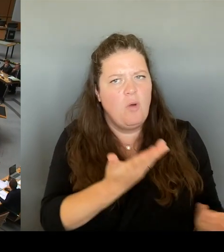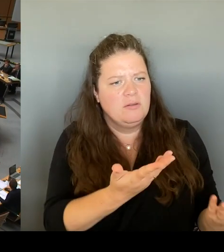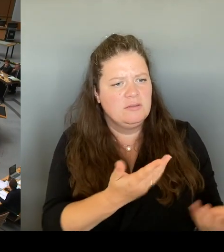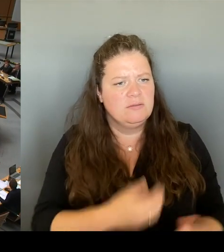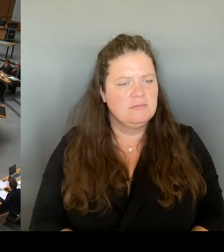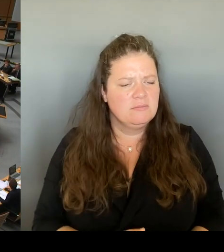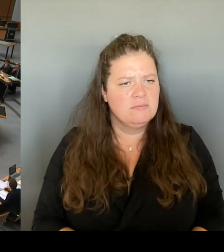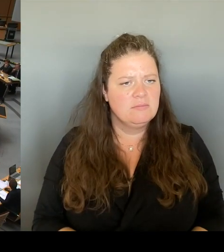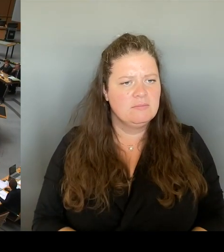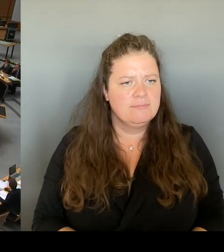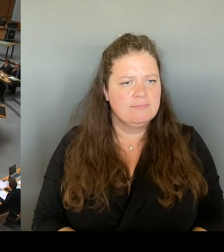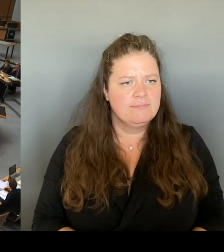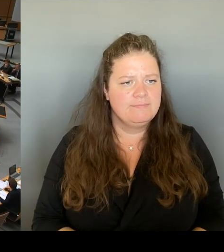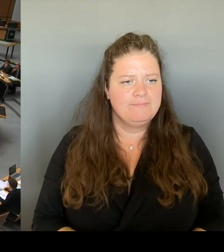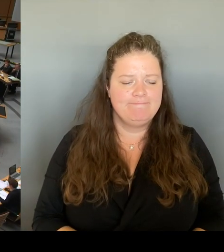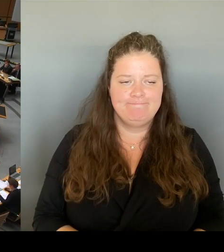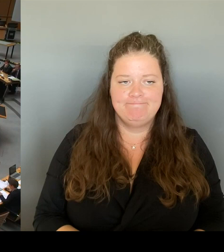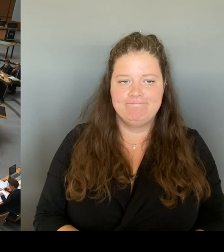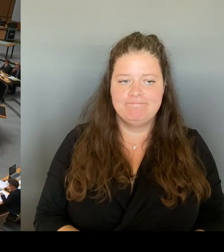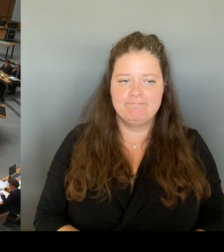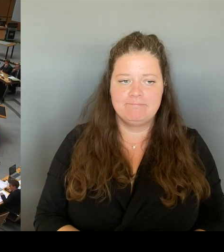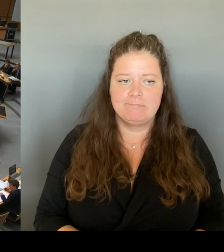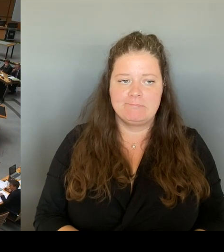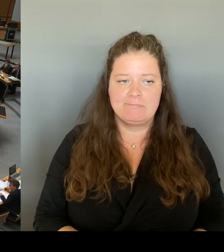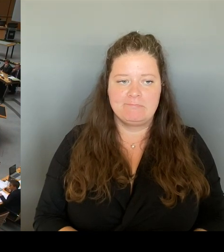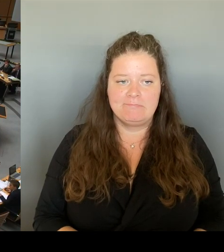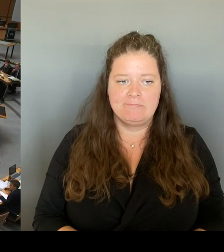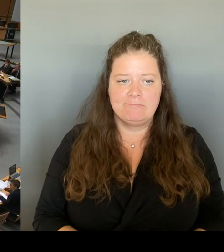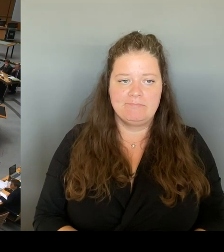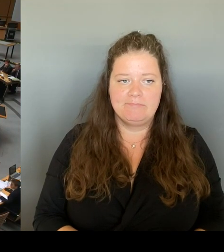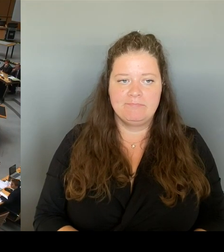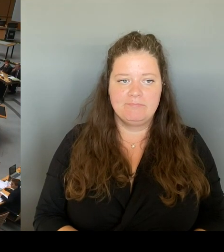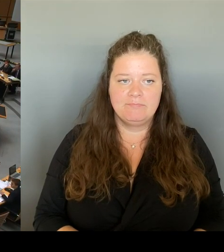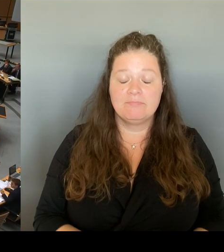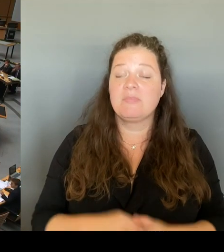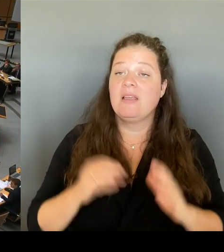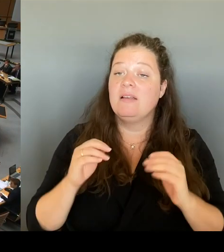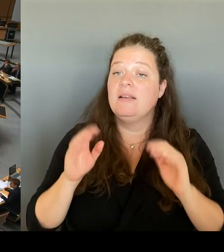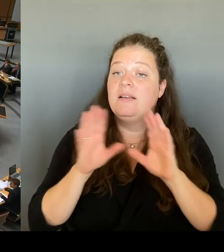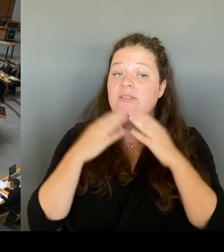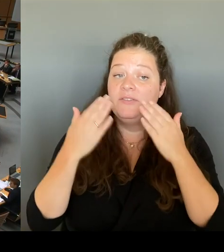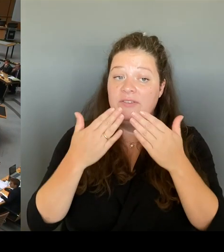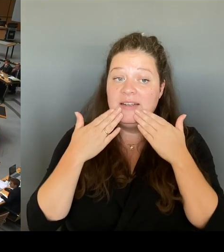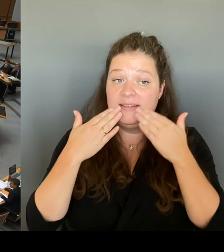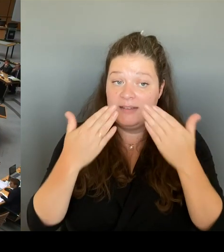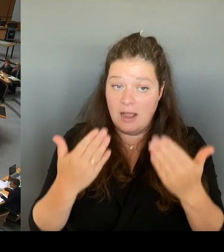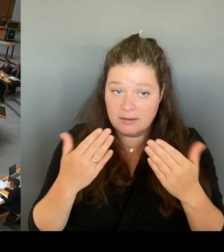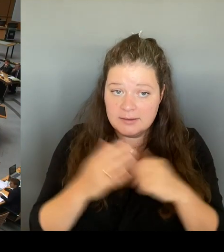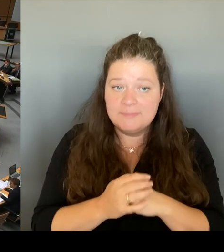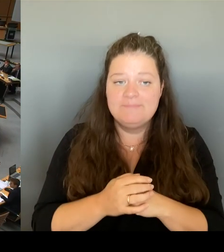Vielen Dank. Und dann die Gelegenheit zur sicherlich letzten Frage heute. Die geht an den Kollegen Otto